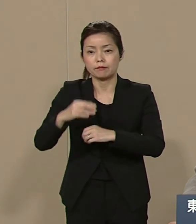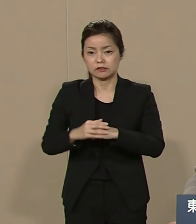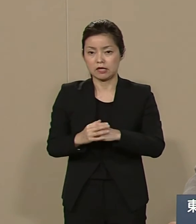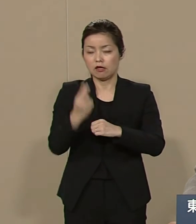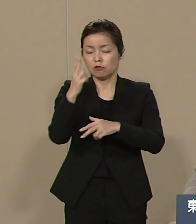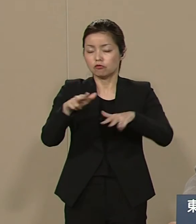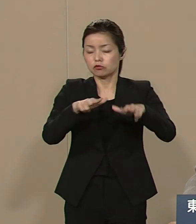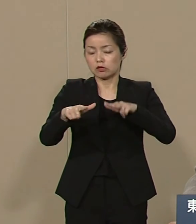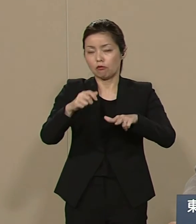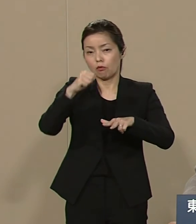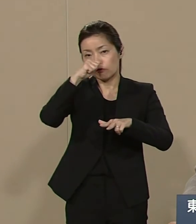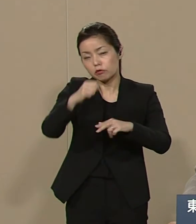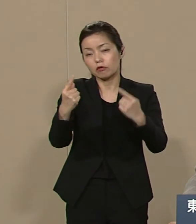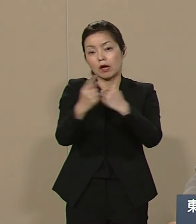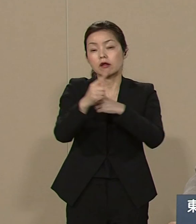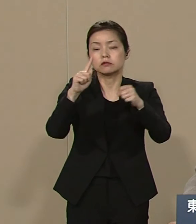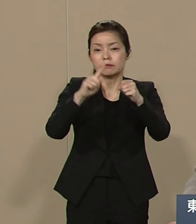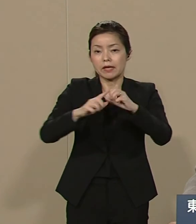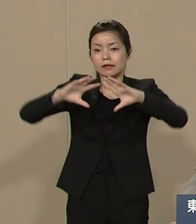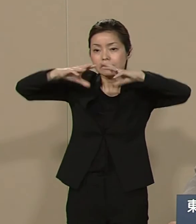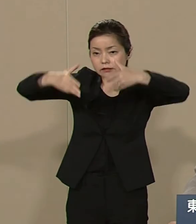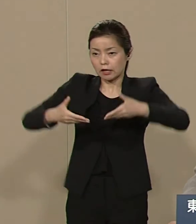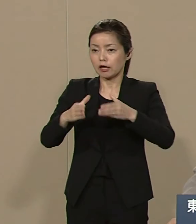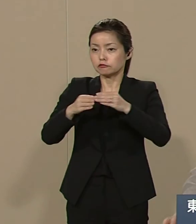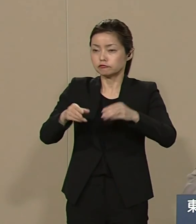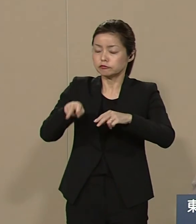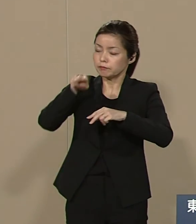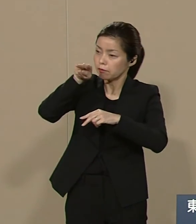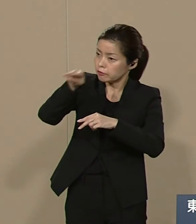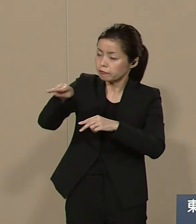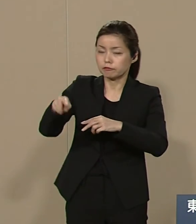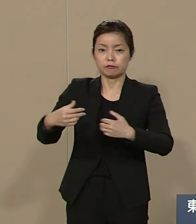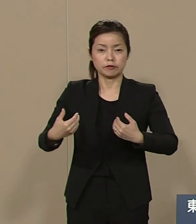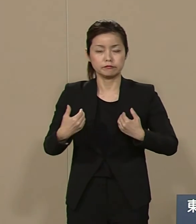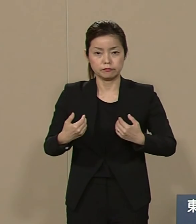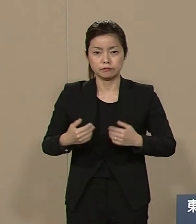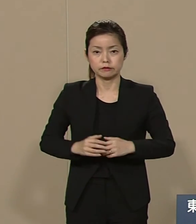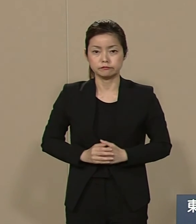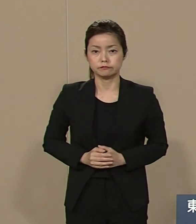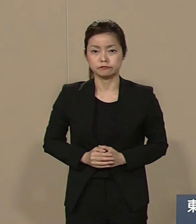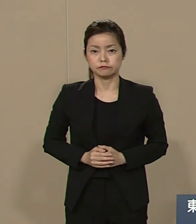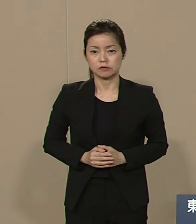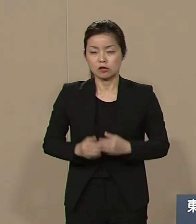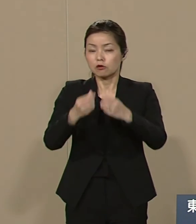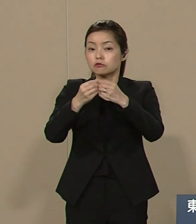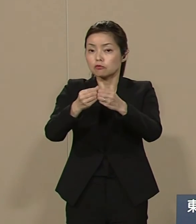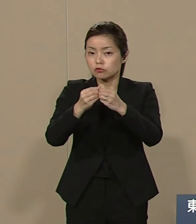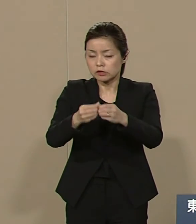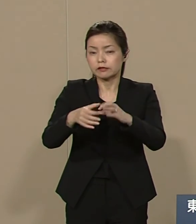世界へ目を向けることが必要です 詳しくは ぜひ